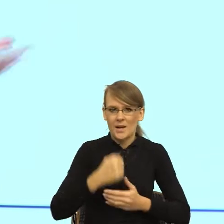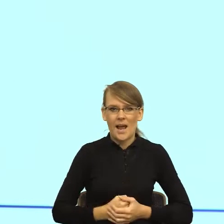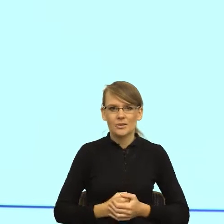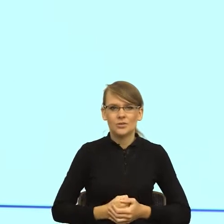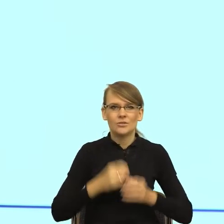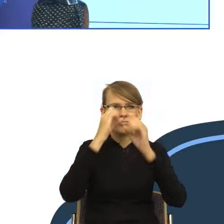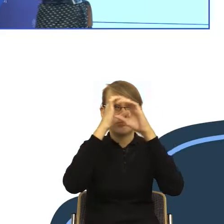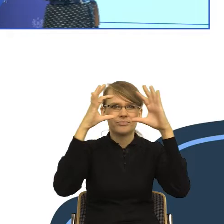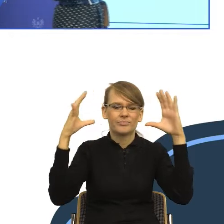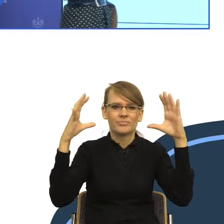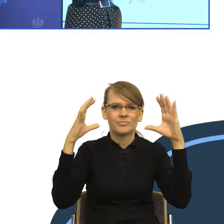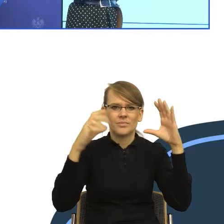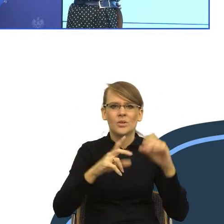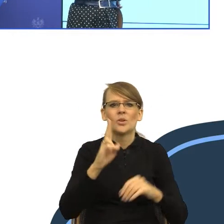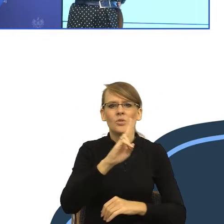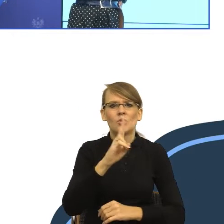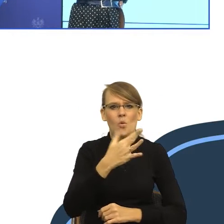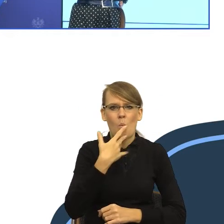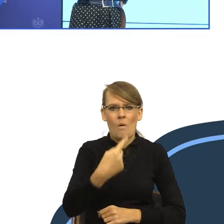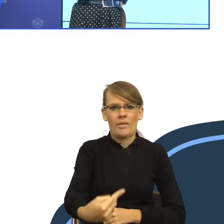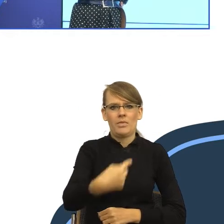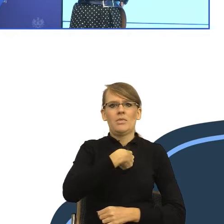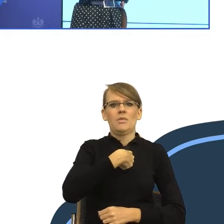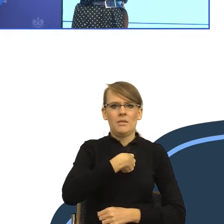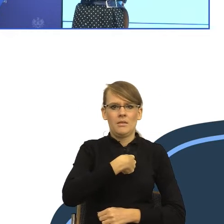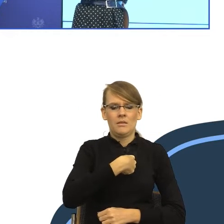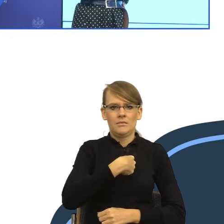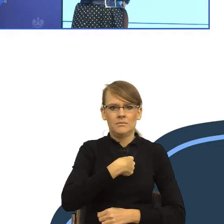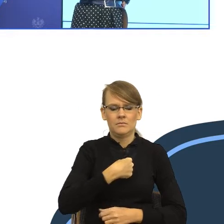Pani mówi do mnie na "ty" i mówi "Zaraz tą paczkę ci dostarczymy".